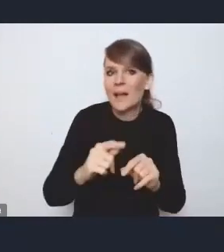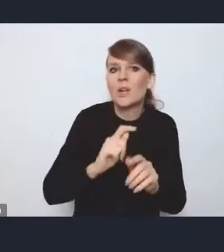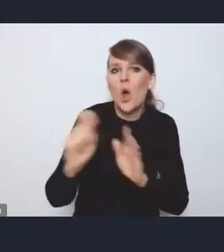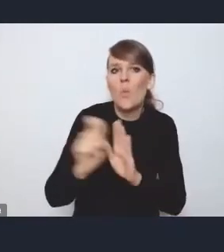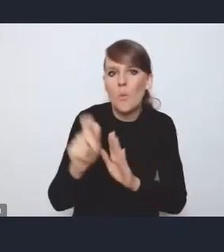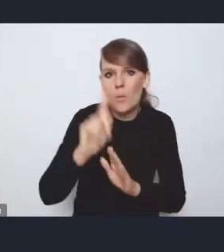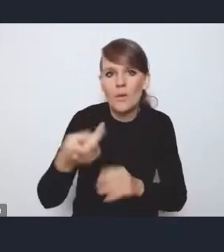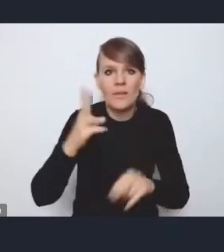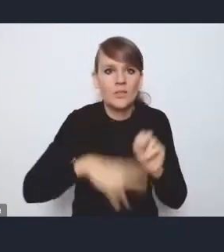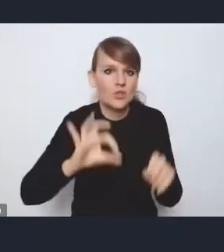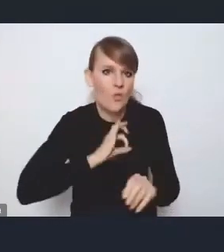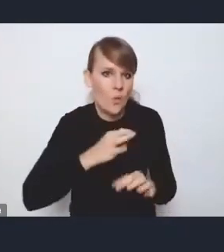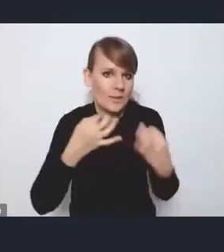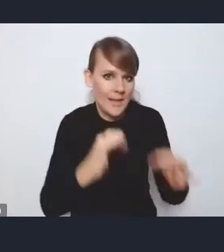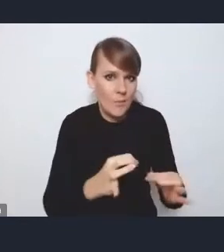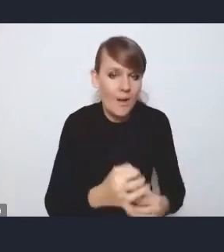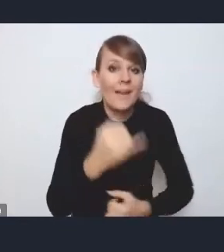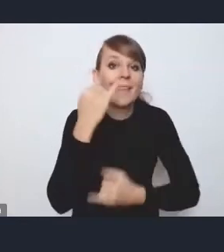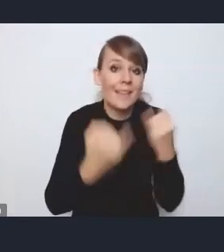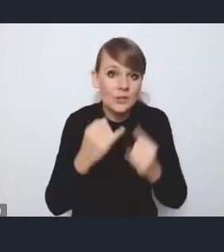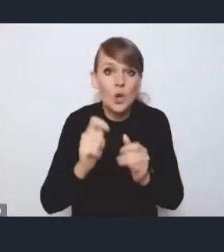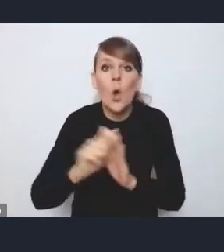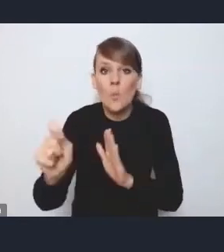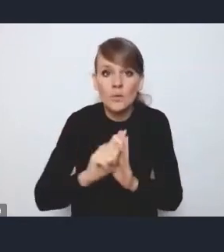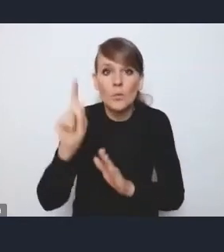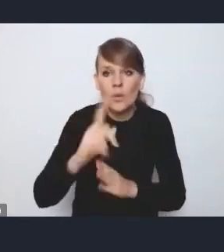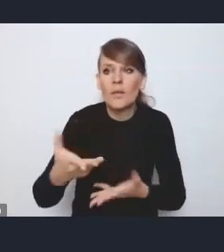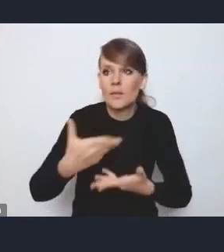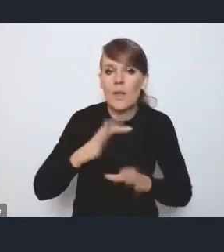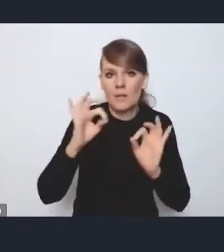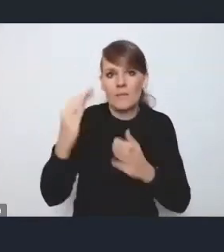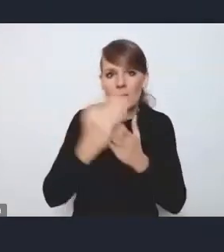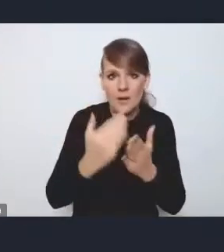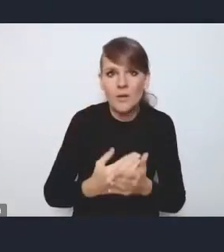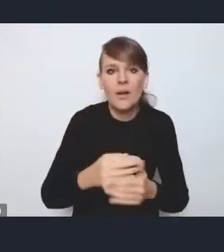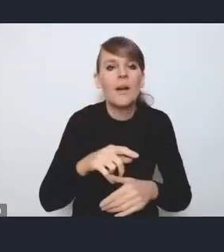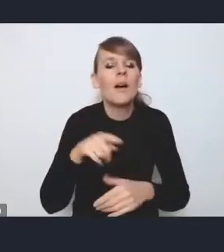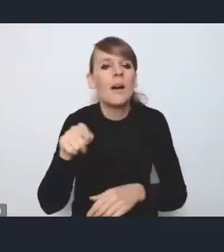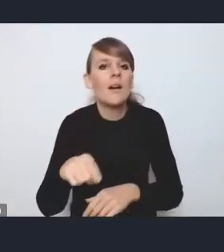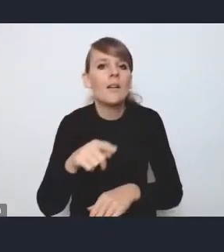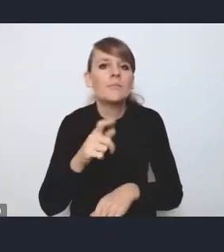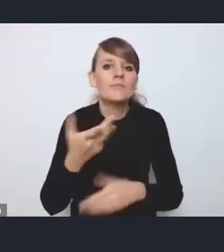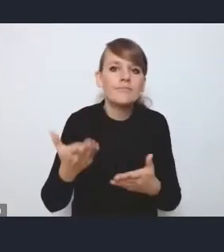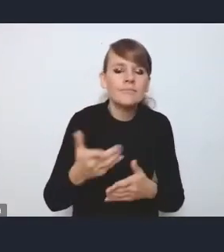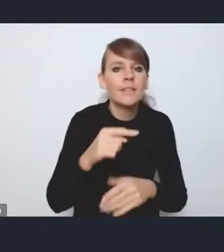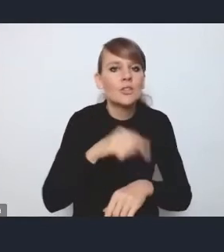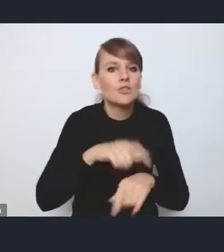niż własnym samochodem, jeśli komunikacja publiczna daje taki standard, że mogę zrobić to w porównywalnym albo niewiele dłuższym czasie,